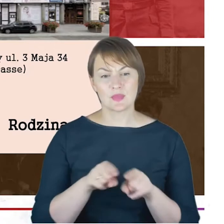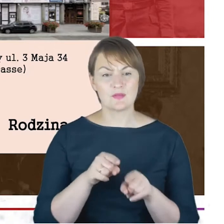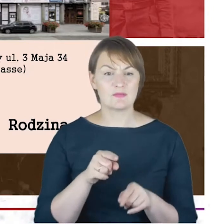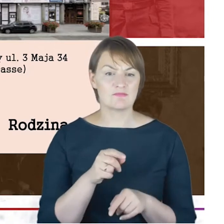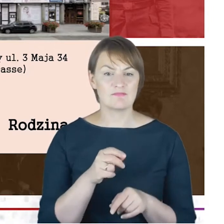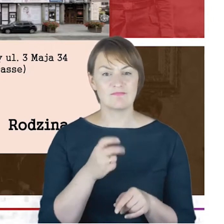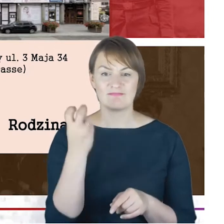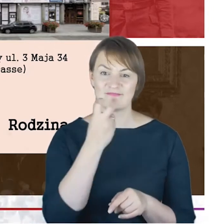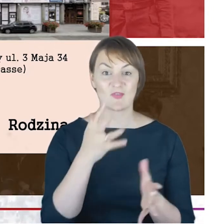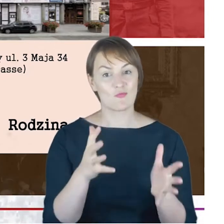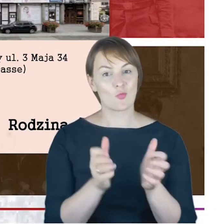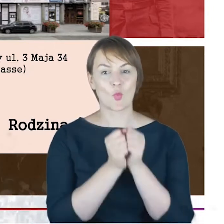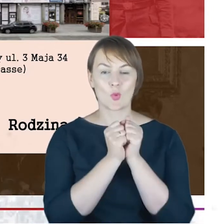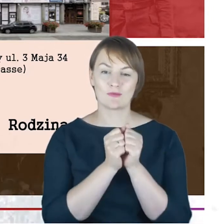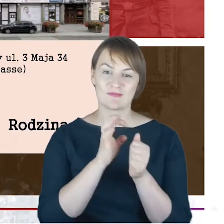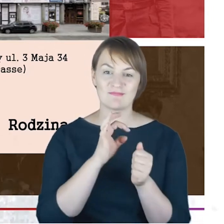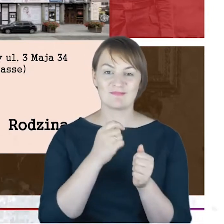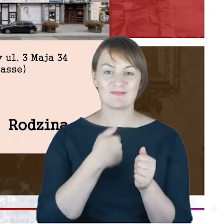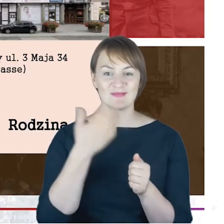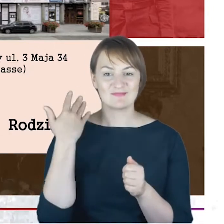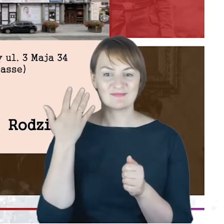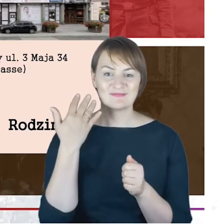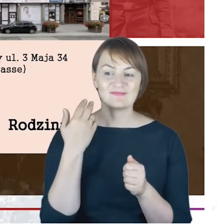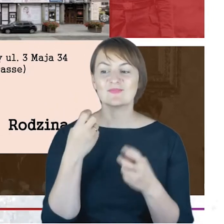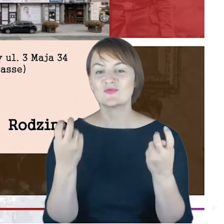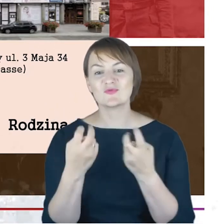z ostatnich moich wędrówek po przepastnych